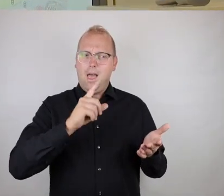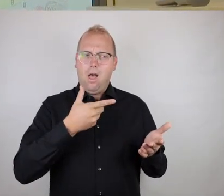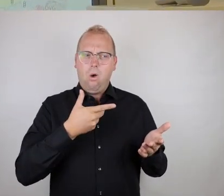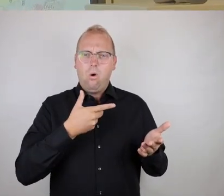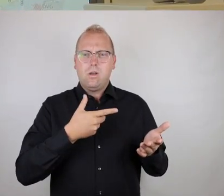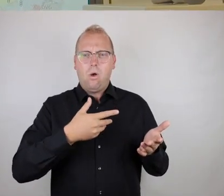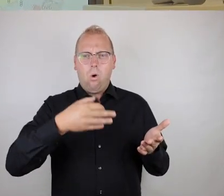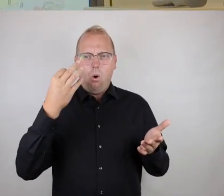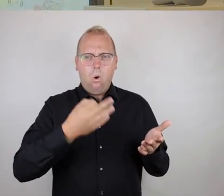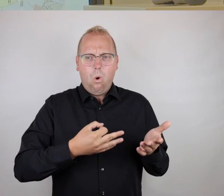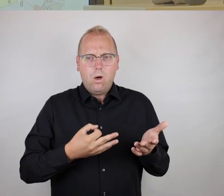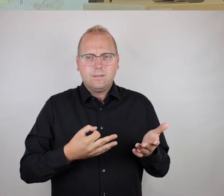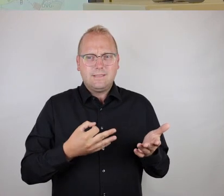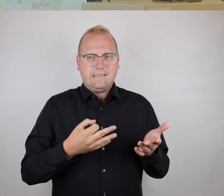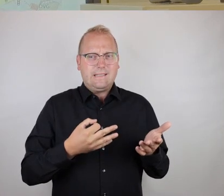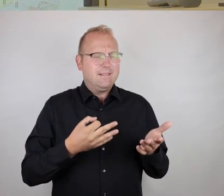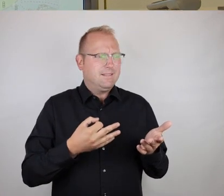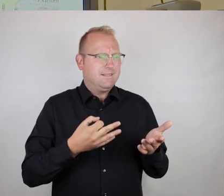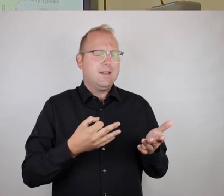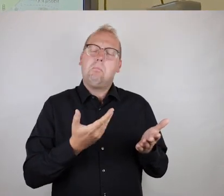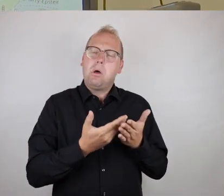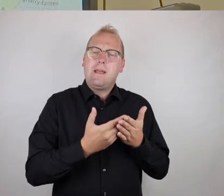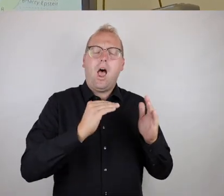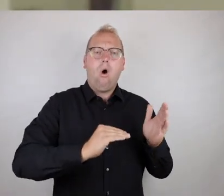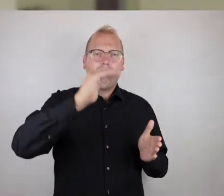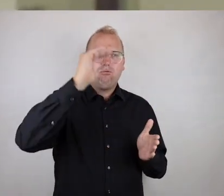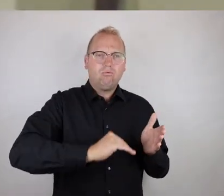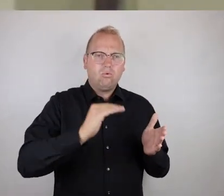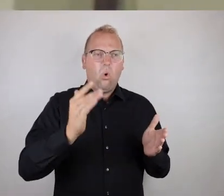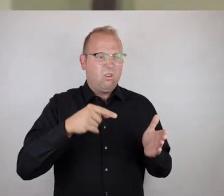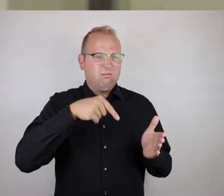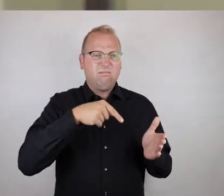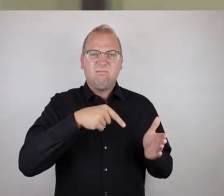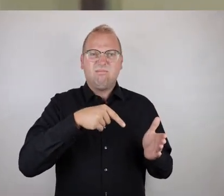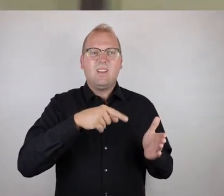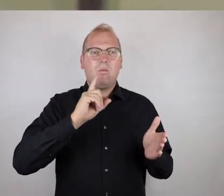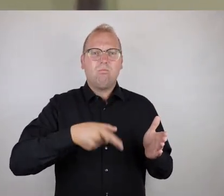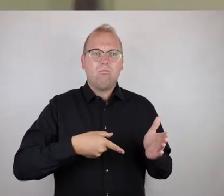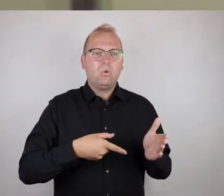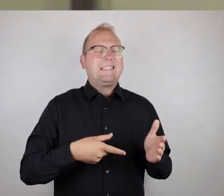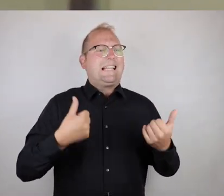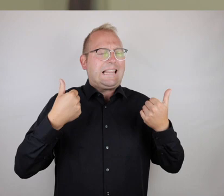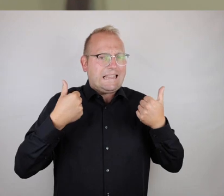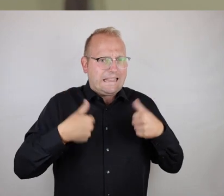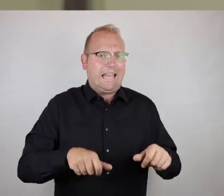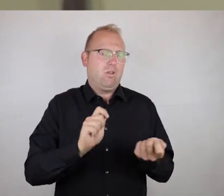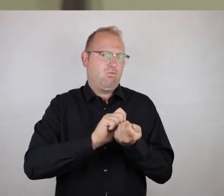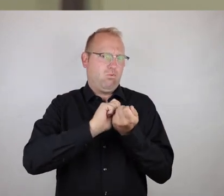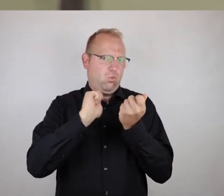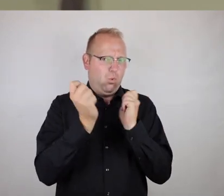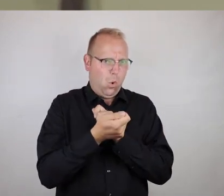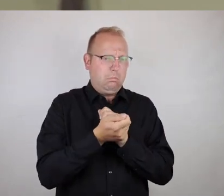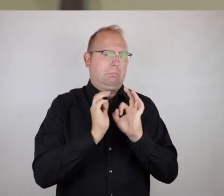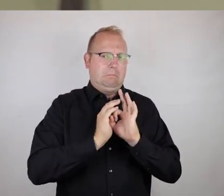dass an solchen Orten dringend etwas unternommen werden muss,